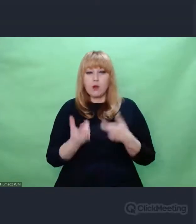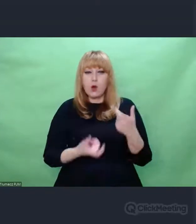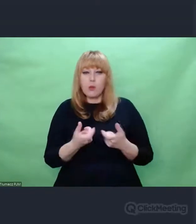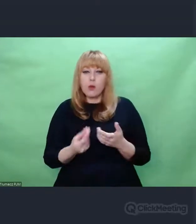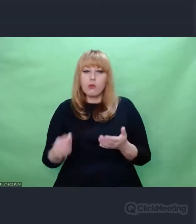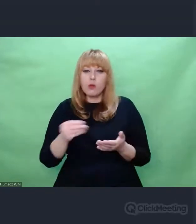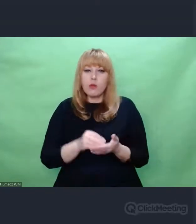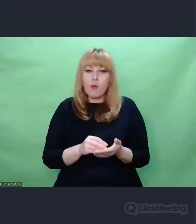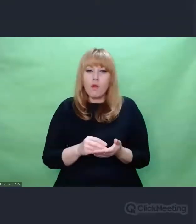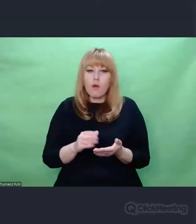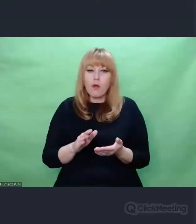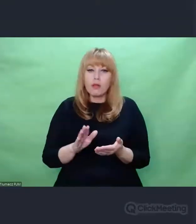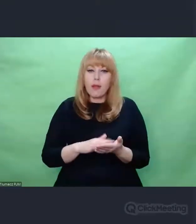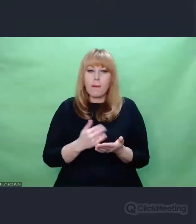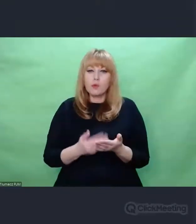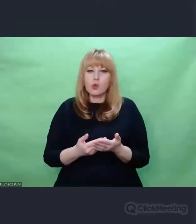np. zmieniano wirniki itd.